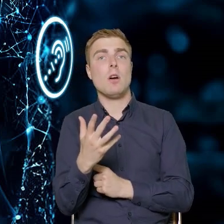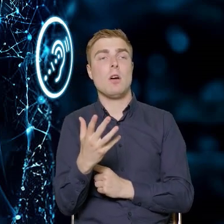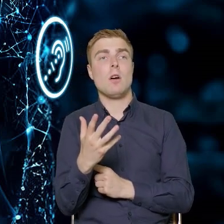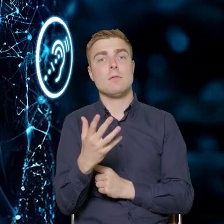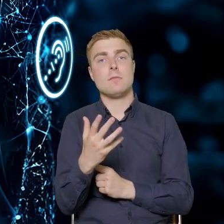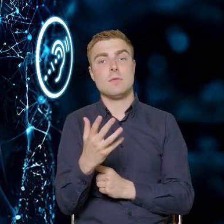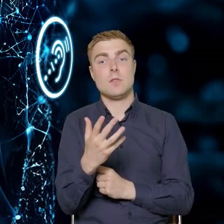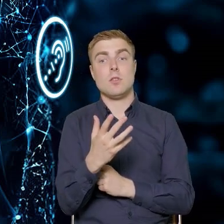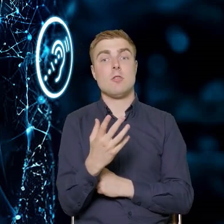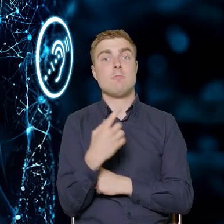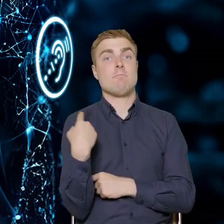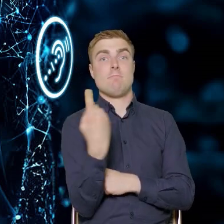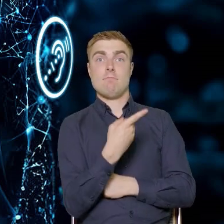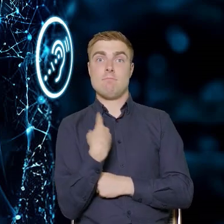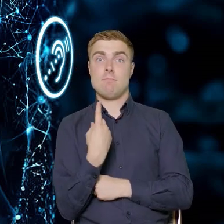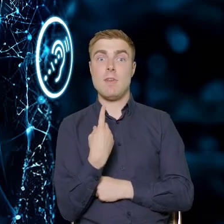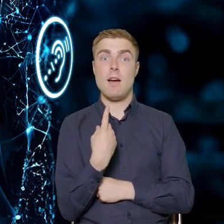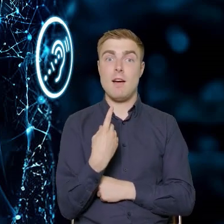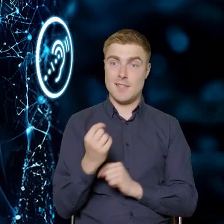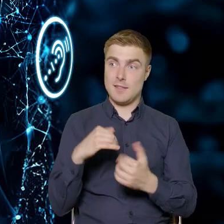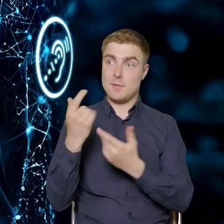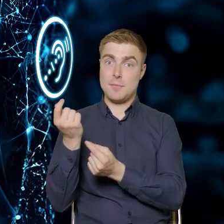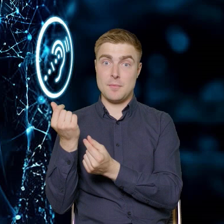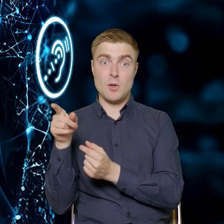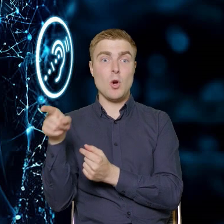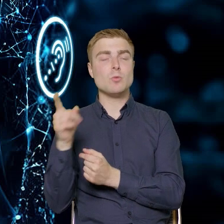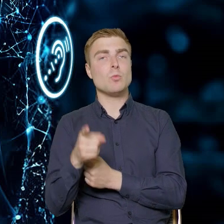to nasz beneficjent będzie miał obowiązek znaleźć trenera, doradcę,